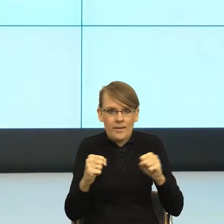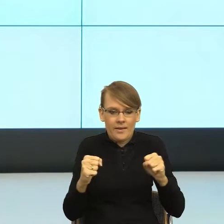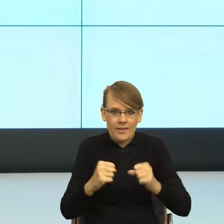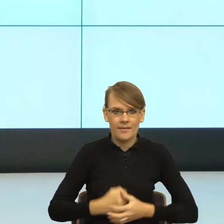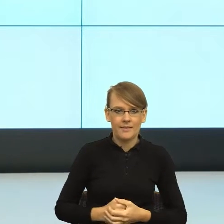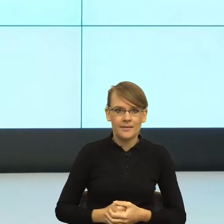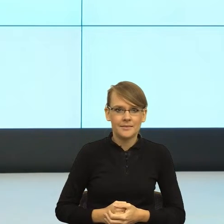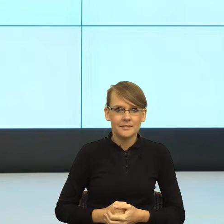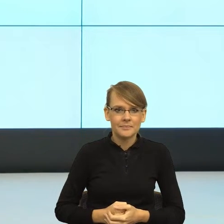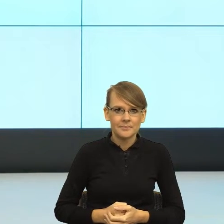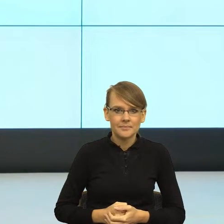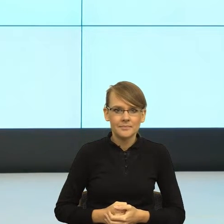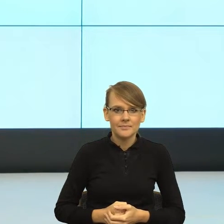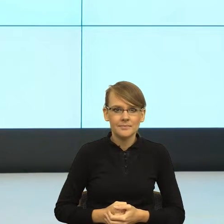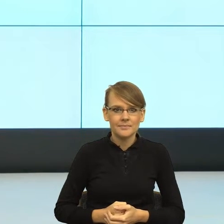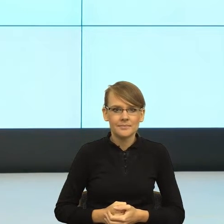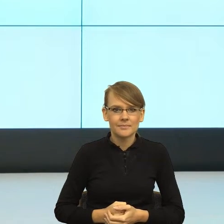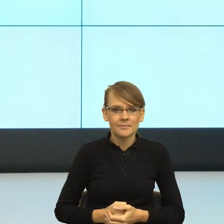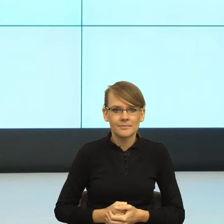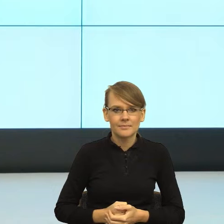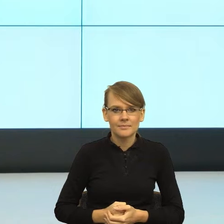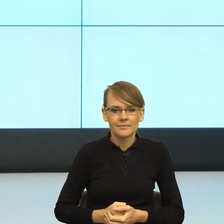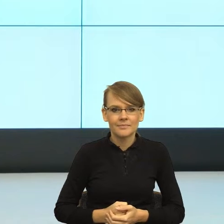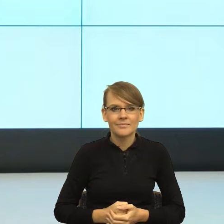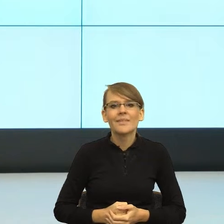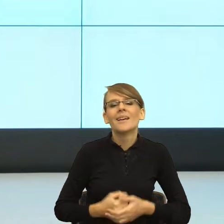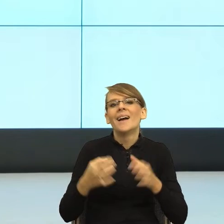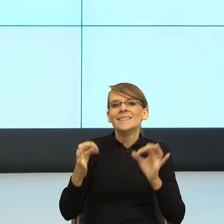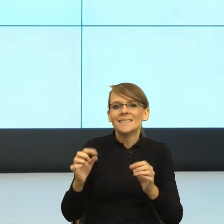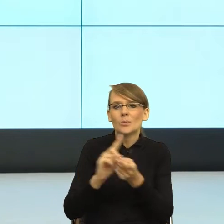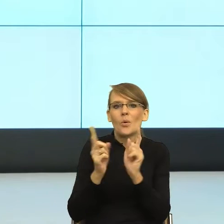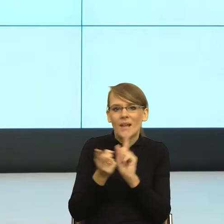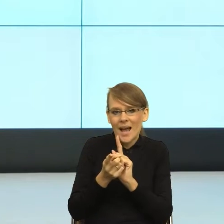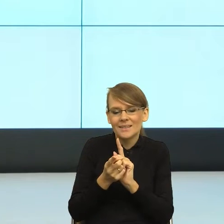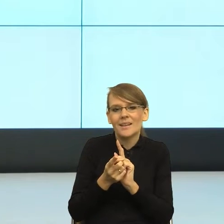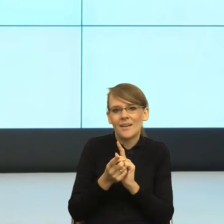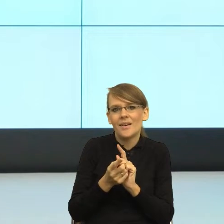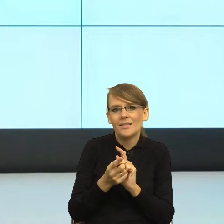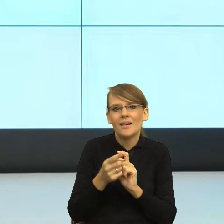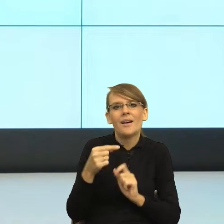postulat dzisiejszego spotkania on jest taki: mówmy tak,